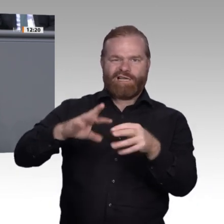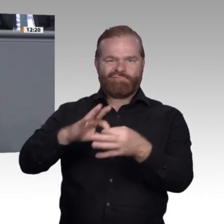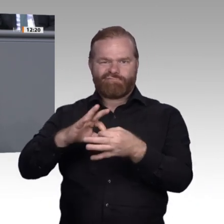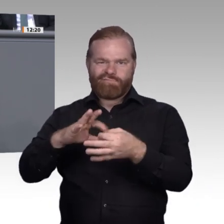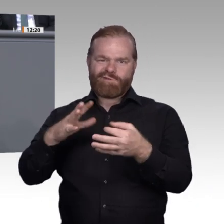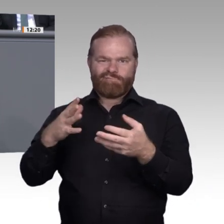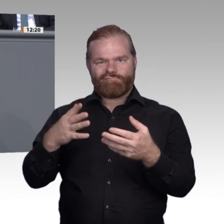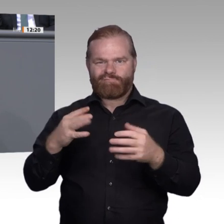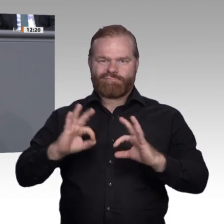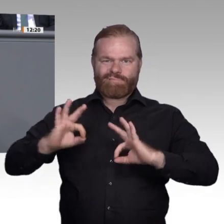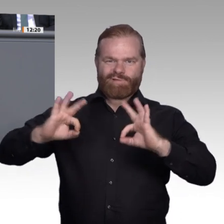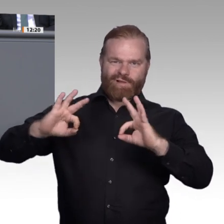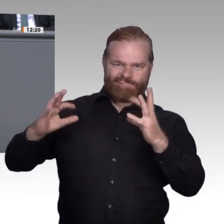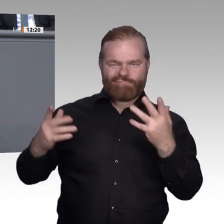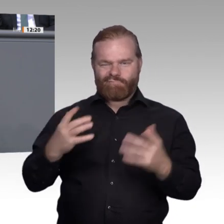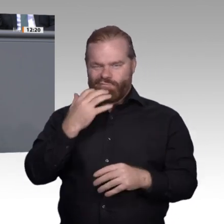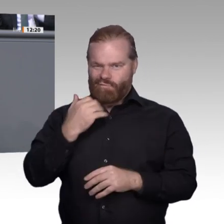Wozu eigentlich handwerkliche Fähigkeiten?